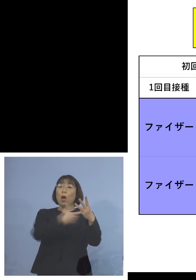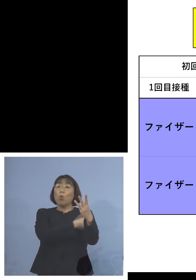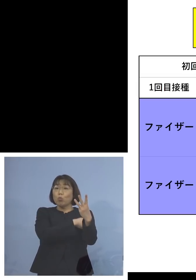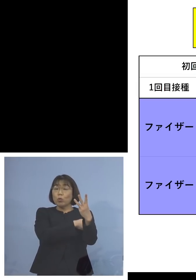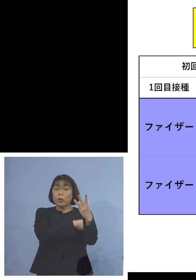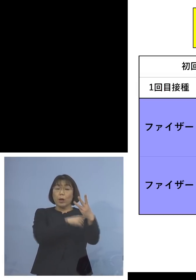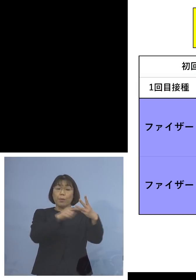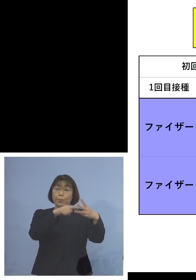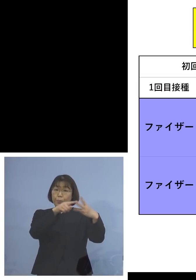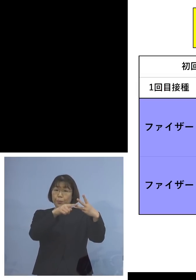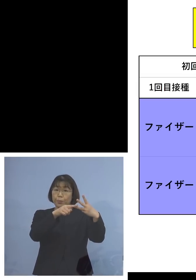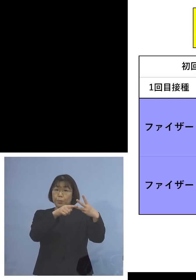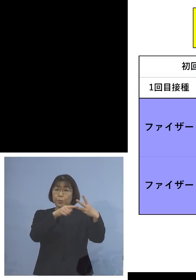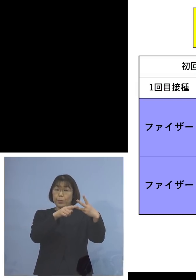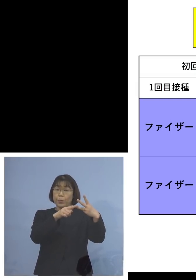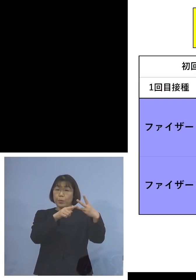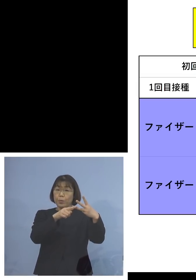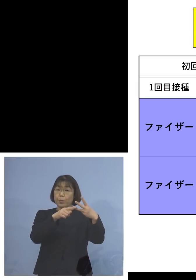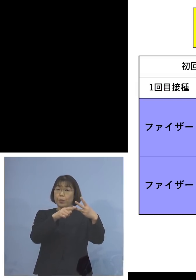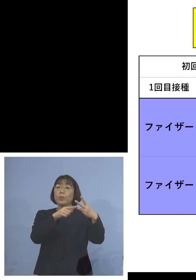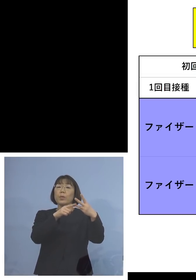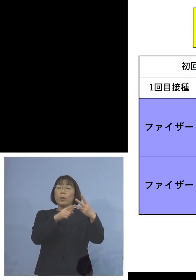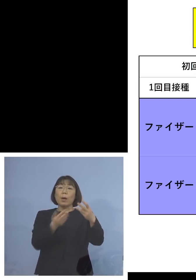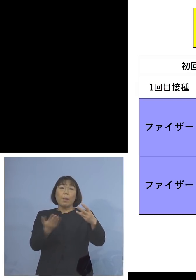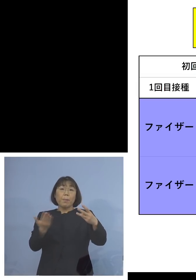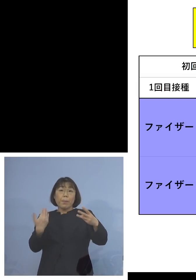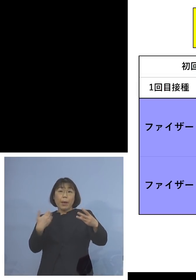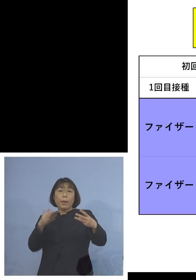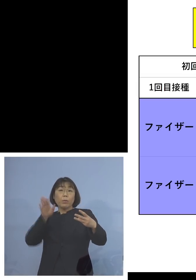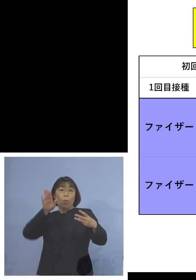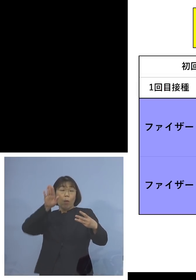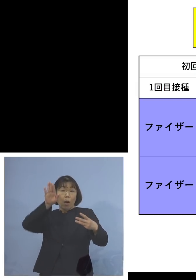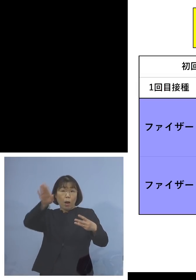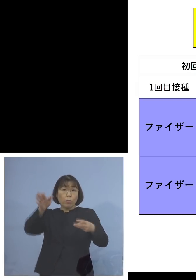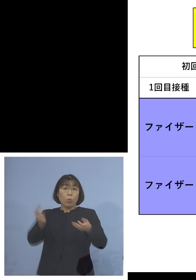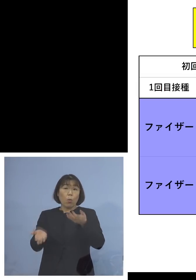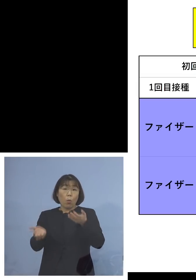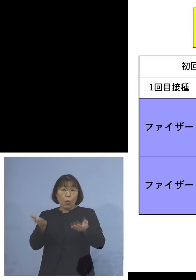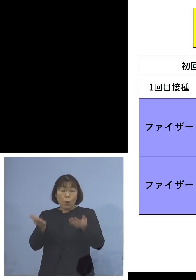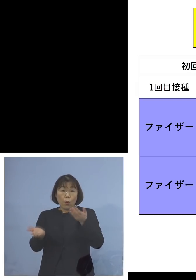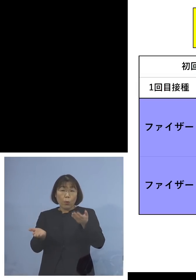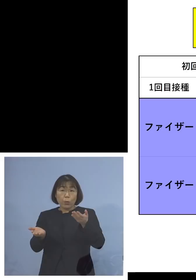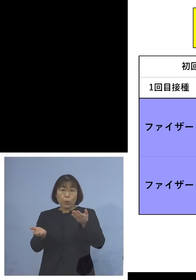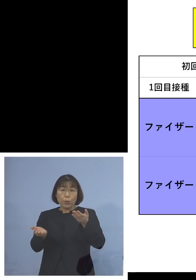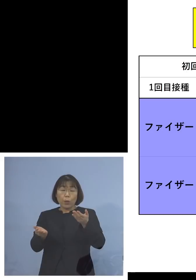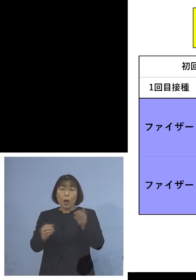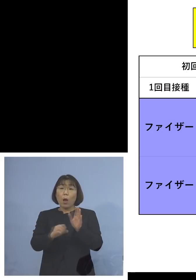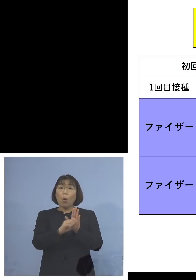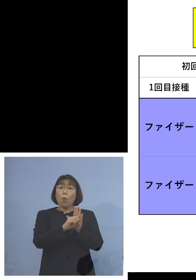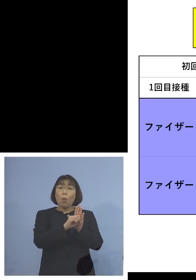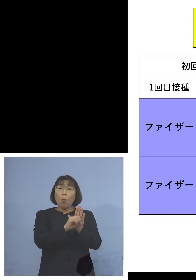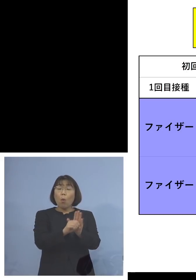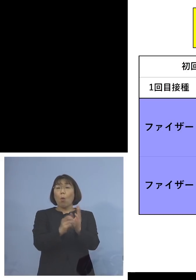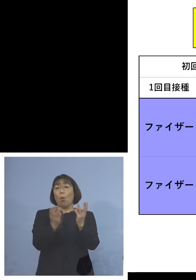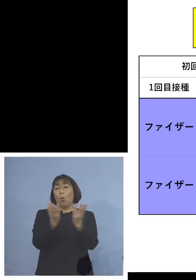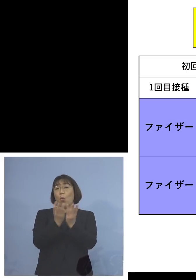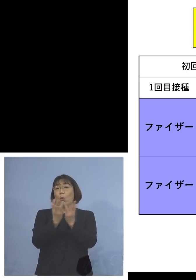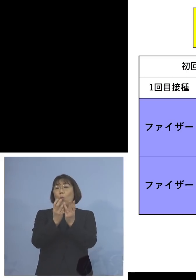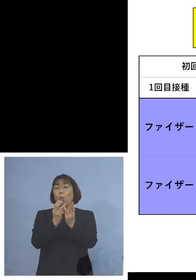ということであれば接種前と接種後とで 抗体がどのくらい上昇したのか